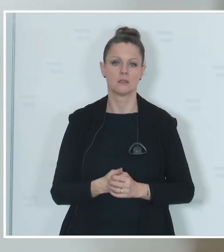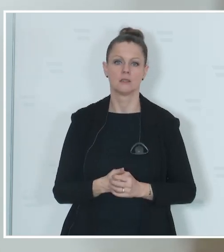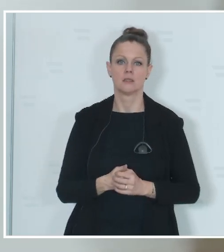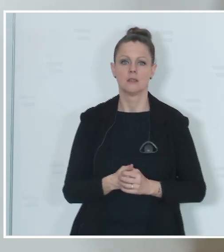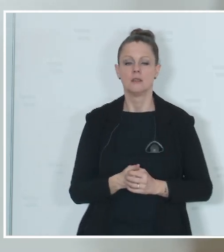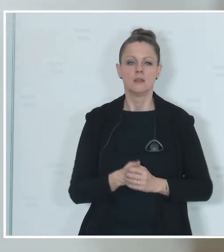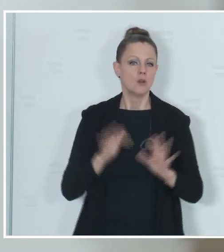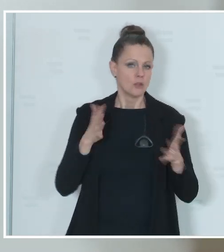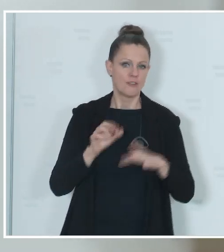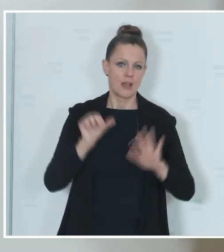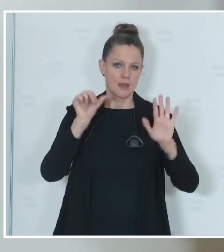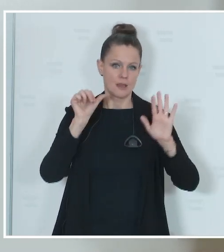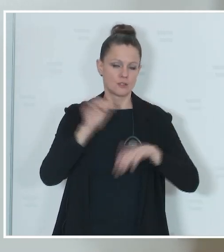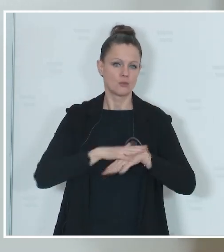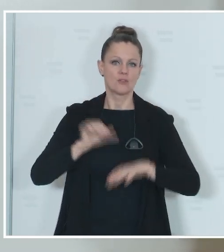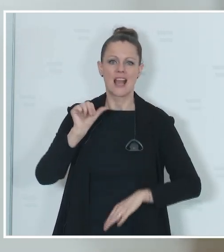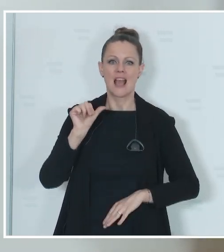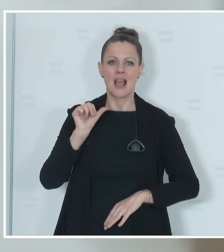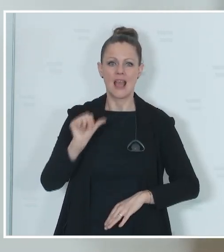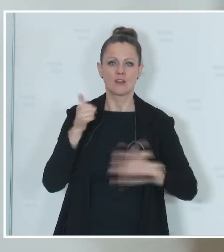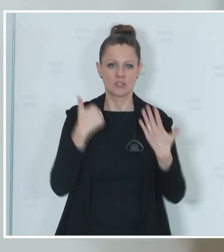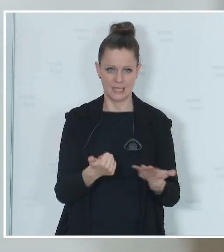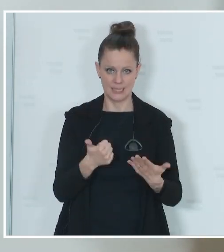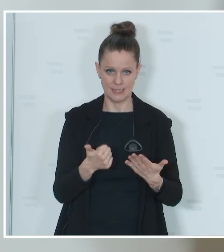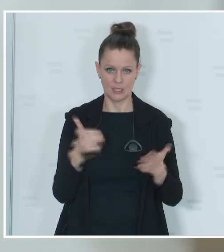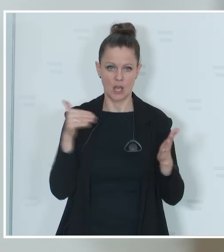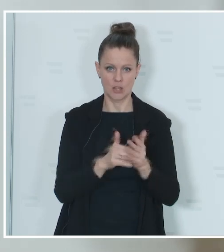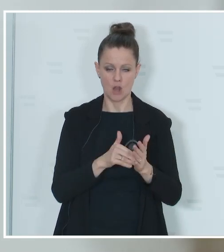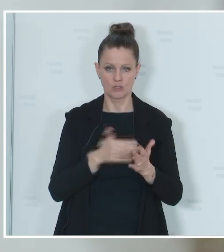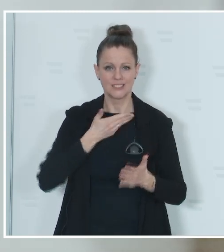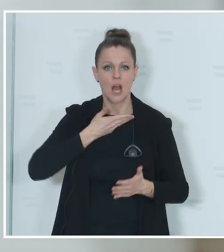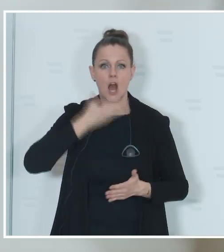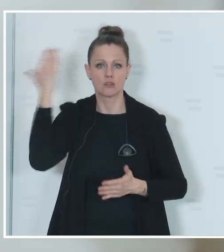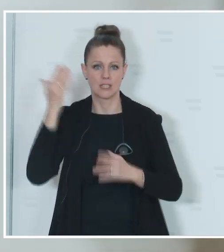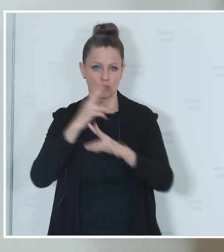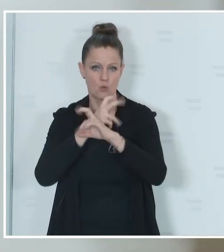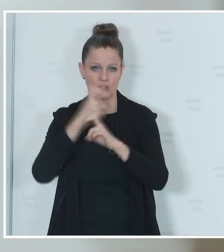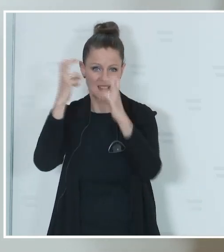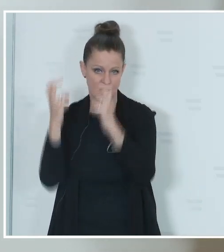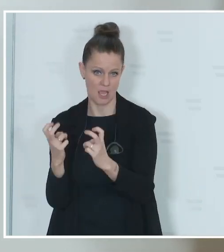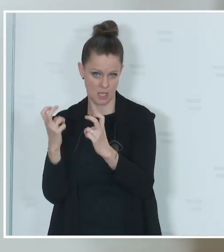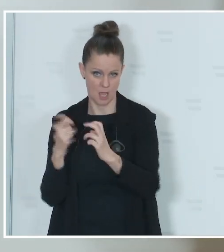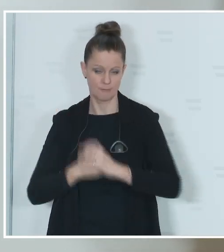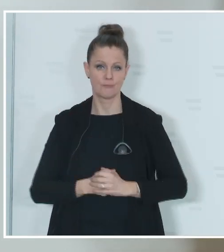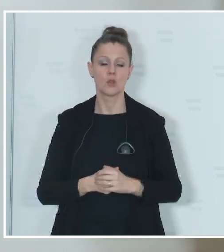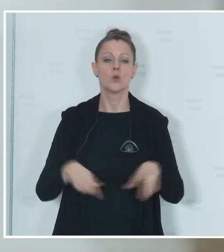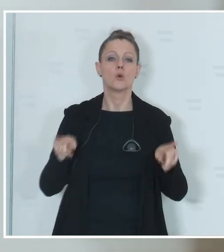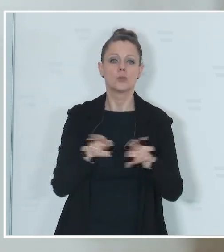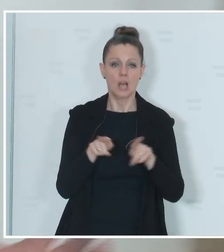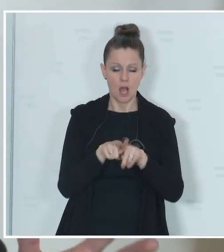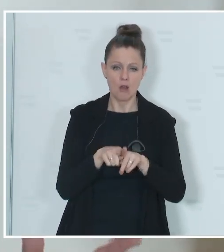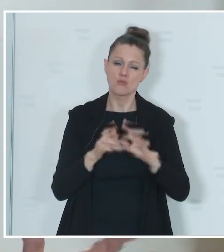circa 61.000 Auslandsösterreicherinnen und Auslandsösterreicher und circa